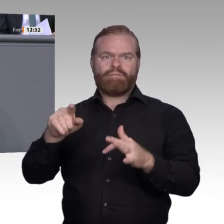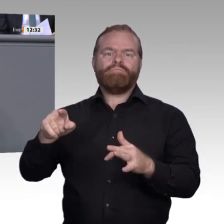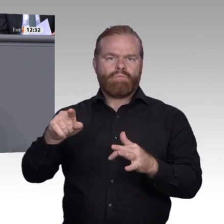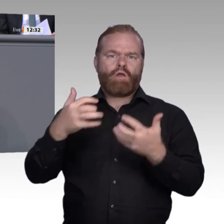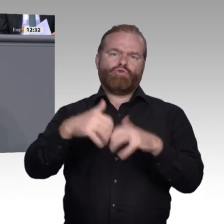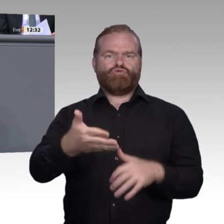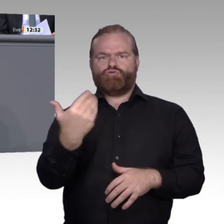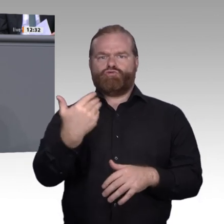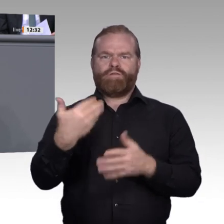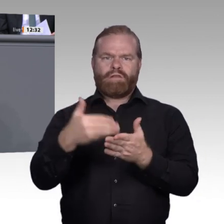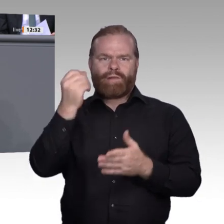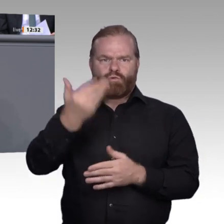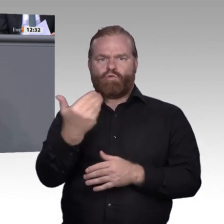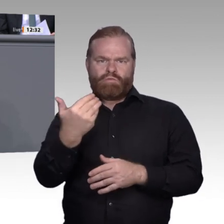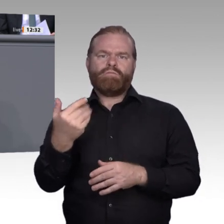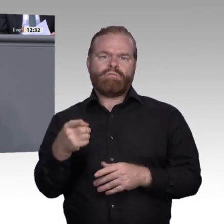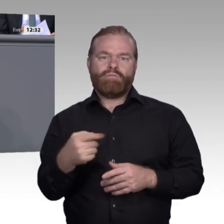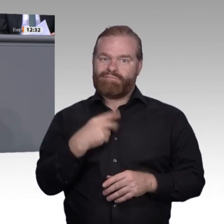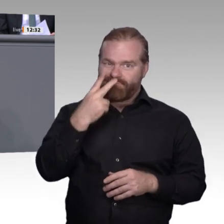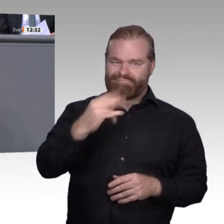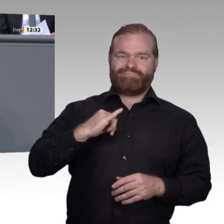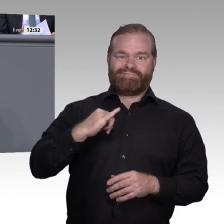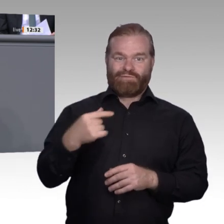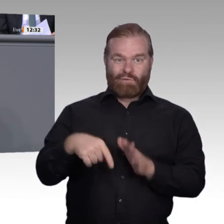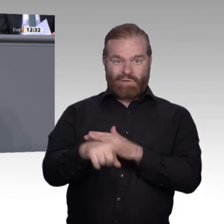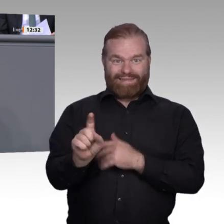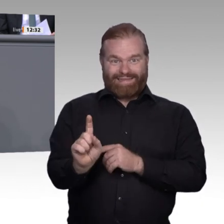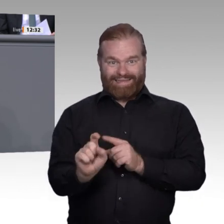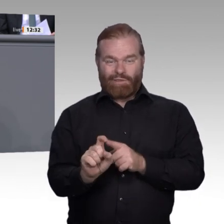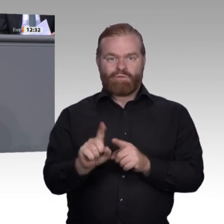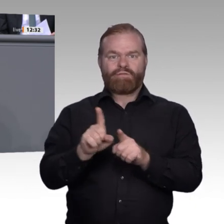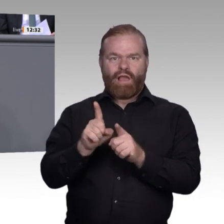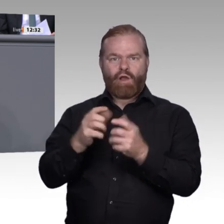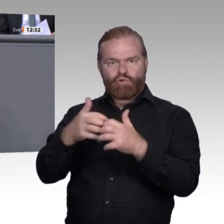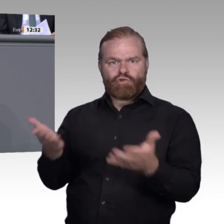Berufsbildungszentren können hier gerade kleinen Betrieben von Nutzen sein. Die digitalen